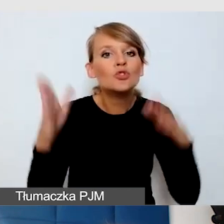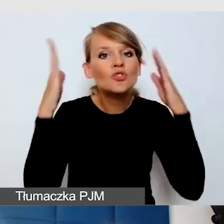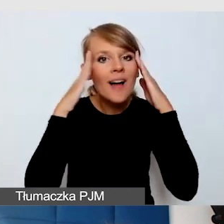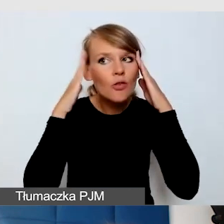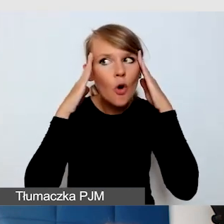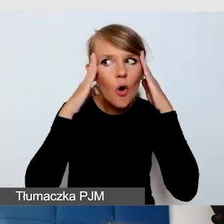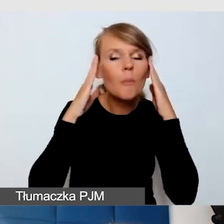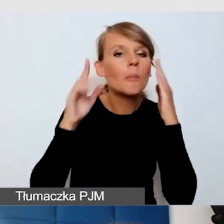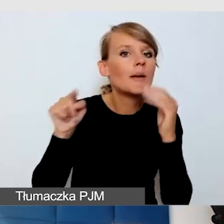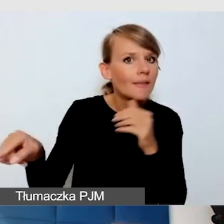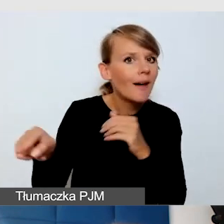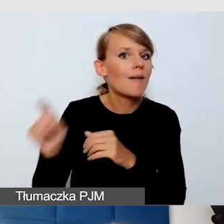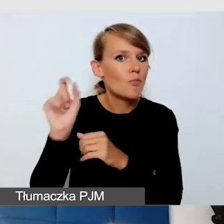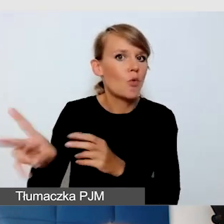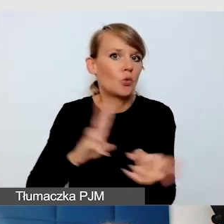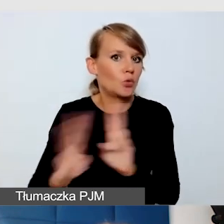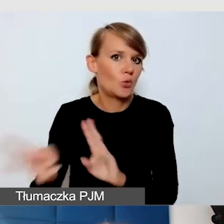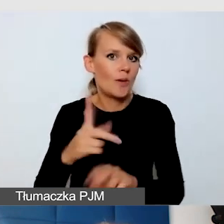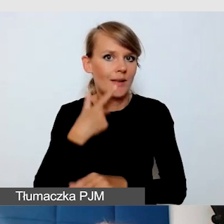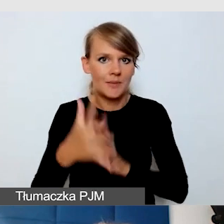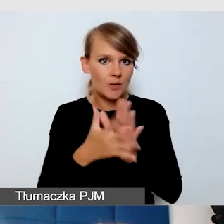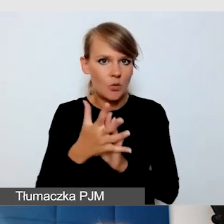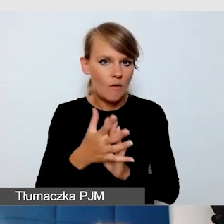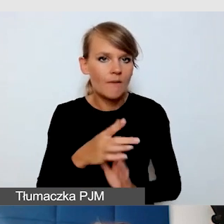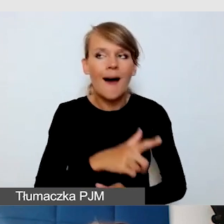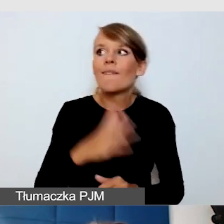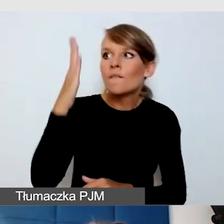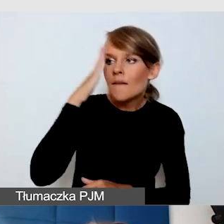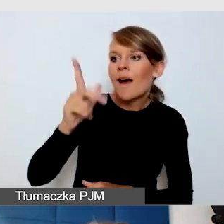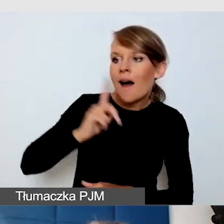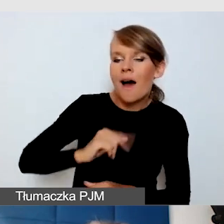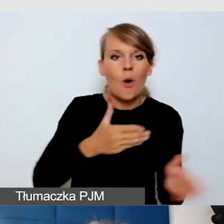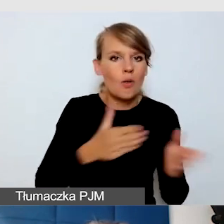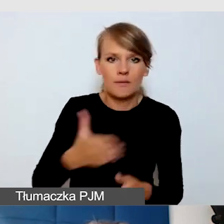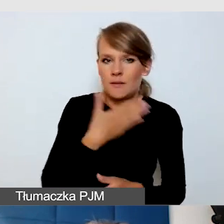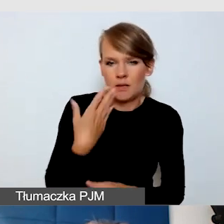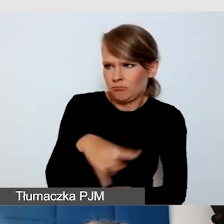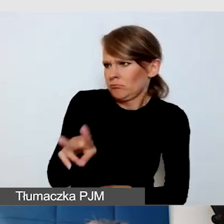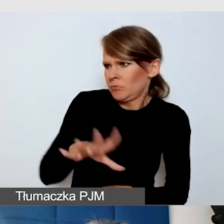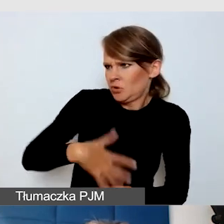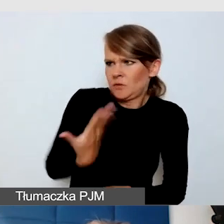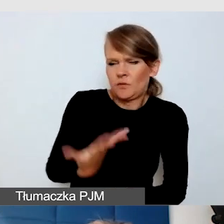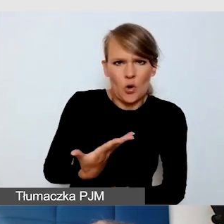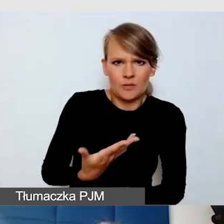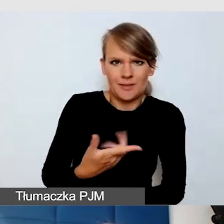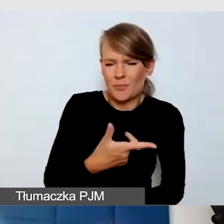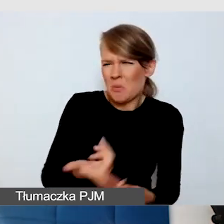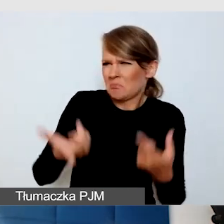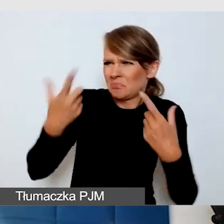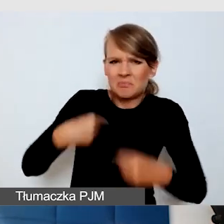żeby były na to gotowe. Żeby nie były zdziwione. Wszystko, co jest nagłe, może człowieka stresować.